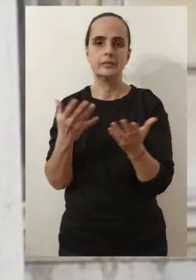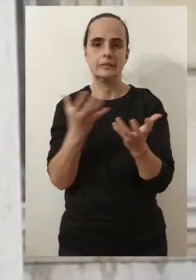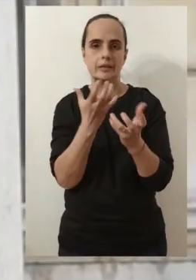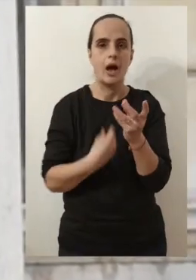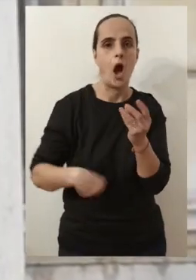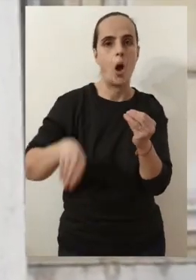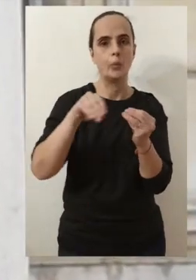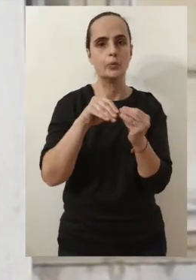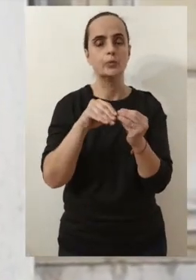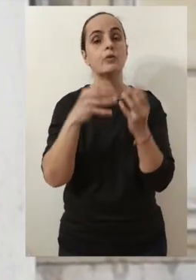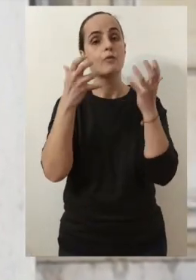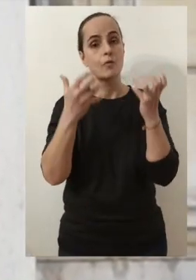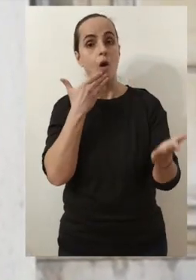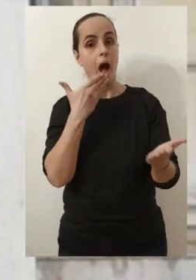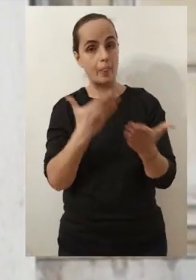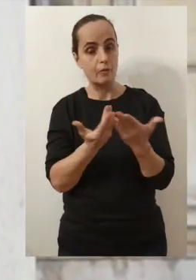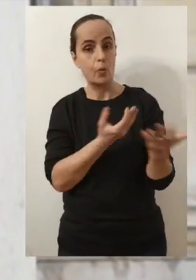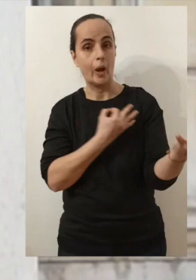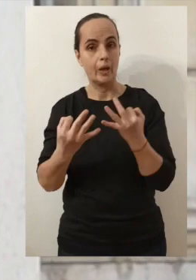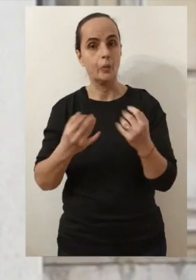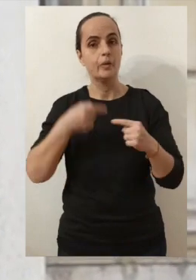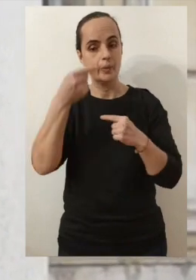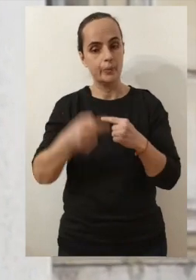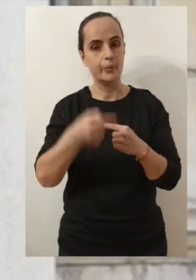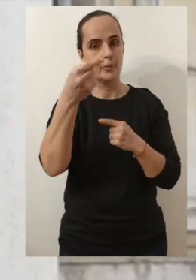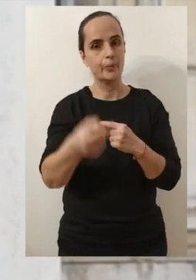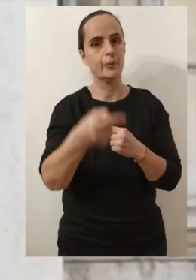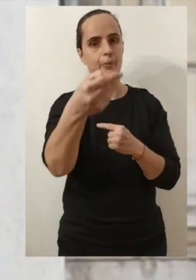j'ai eu envie de vous fixer des rendez-vous réguliers.